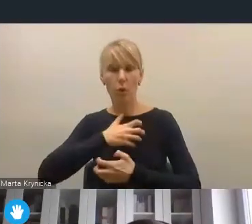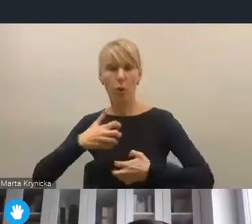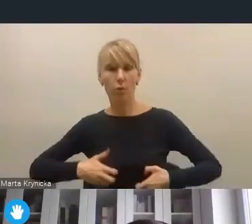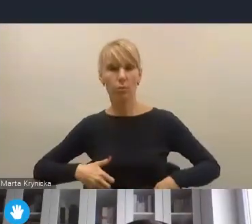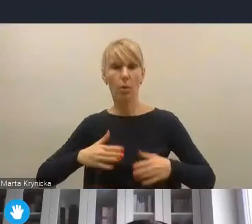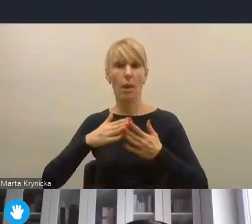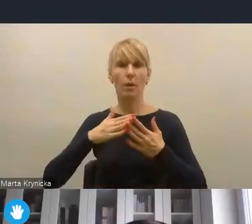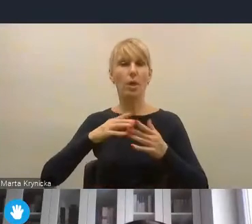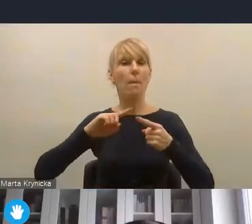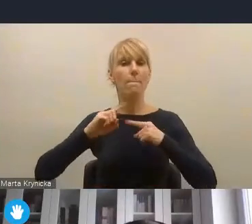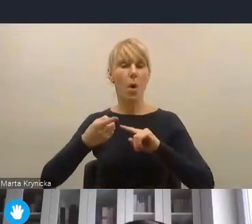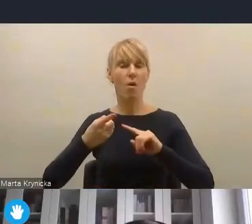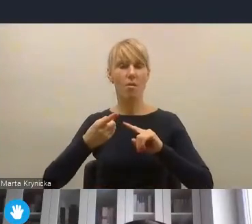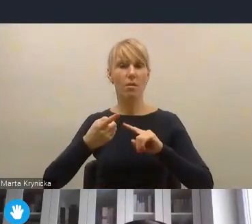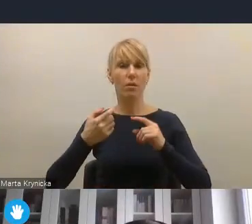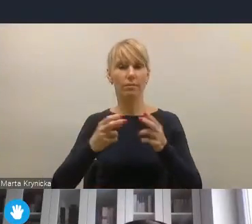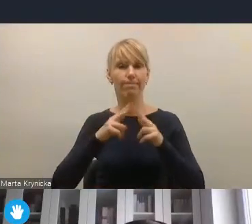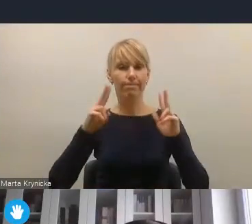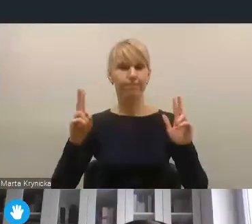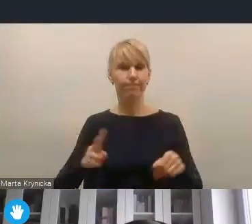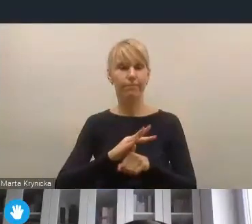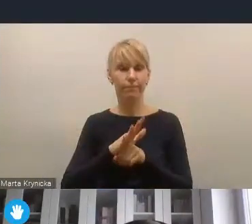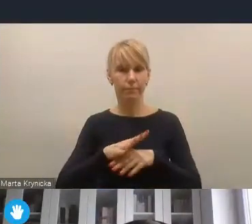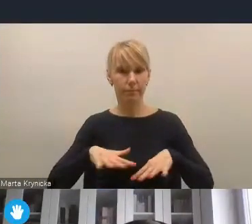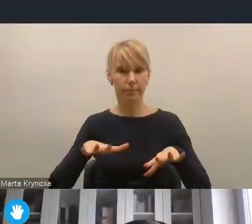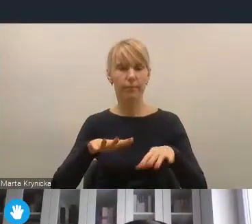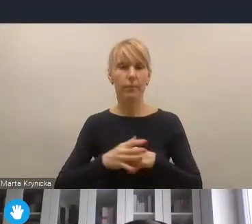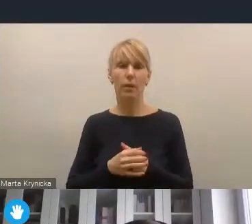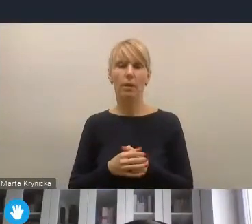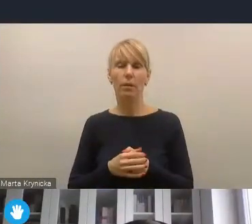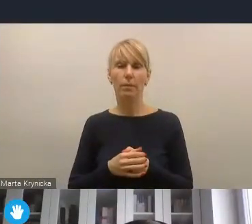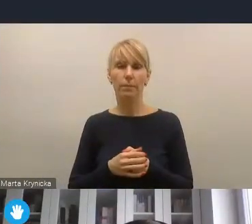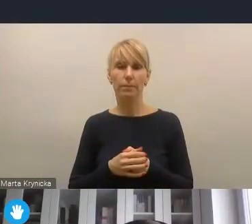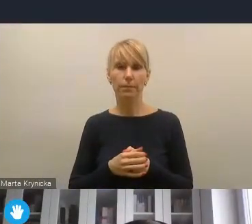Także w znaczeniu rewitalizacji społecznej, nowych narzędzi rewitalizacji społecznej,